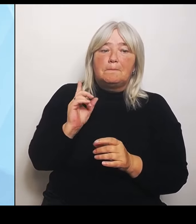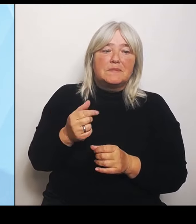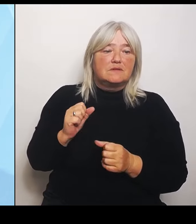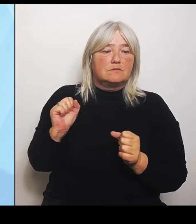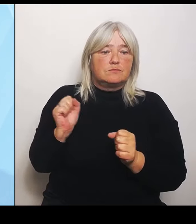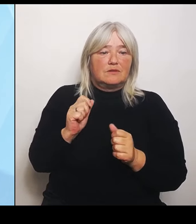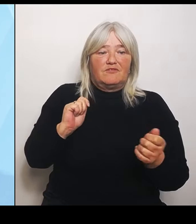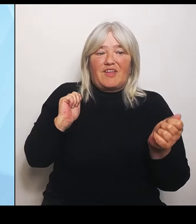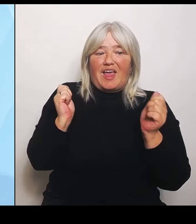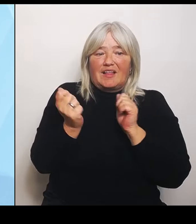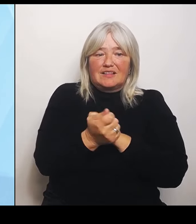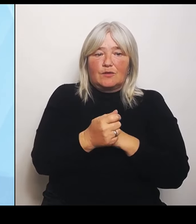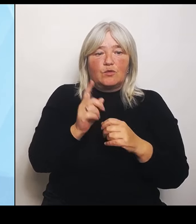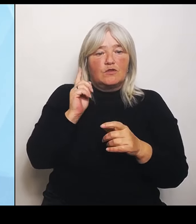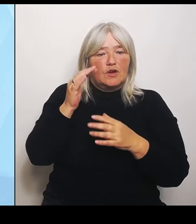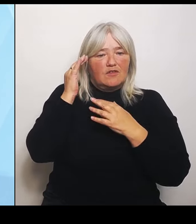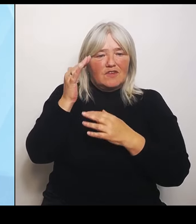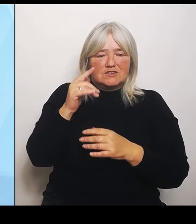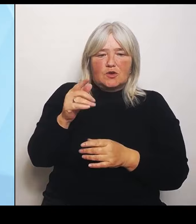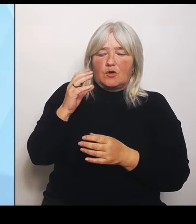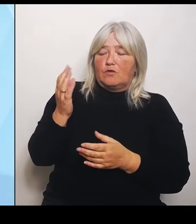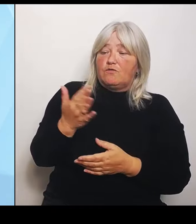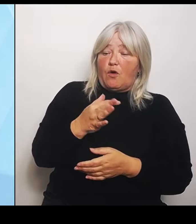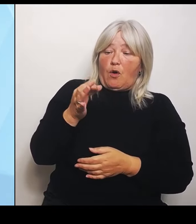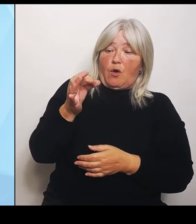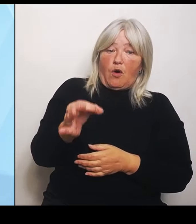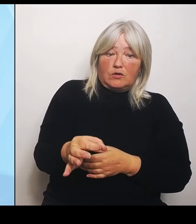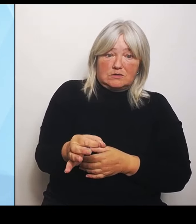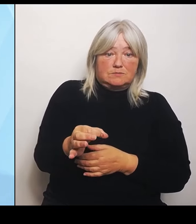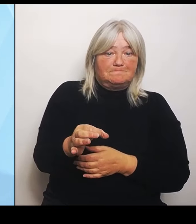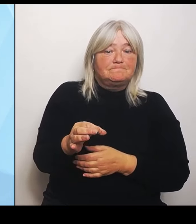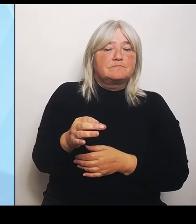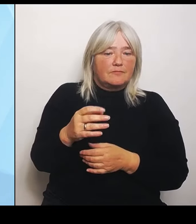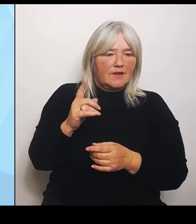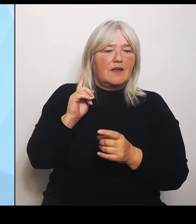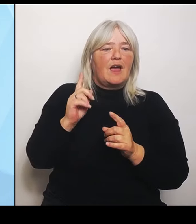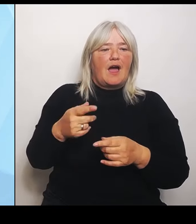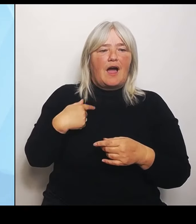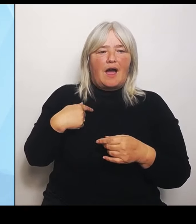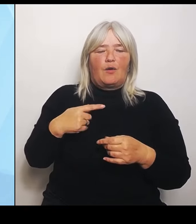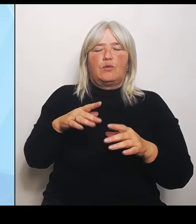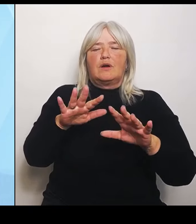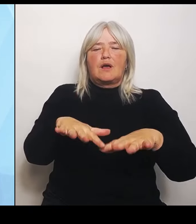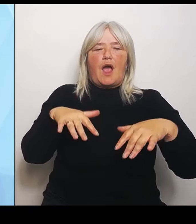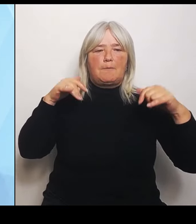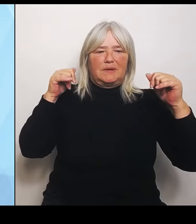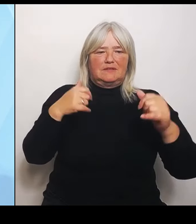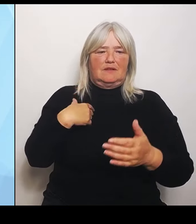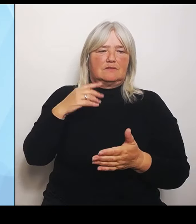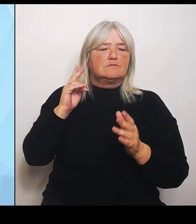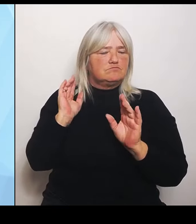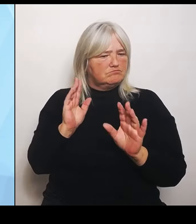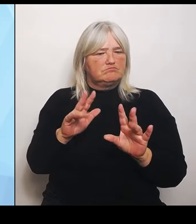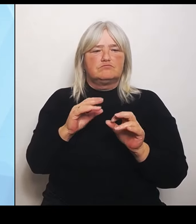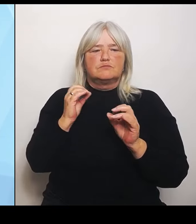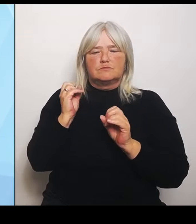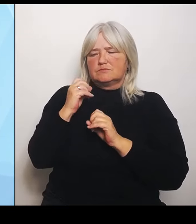auch im Kabinett bestätigen. Das heißt auf Wunsch der kommunalen Ebene bzw. auch auf Vorschlag von uns als